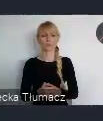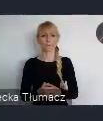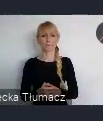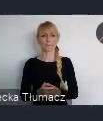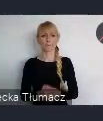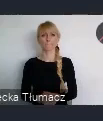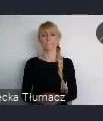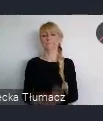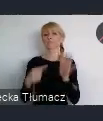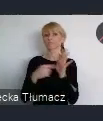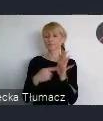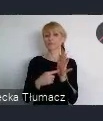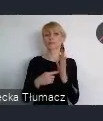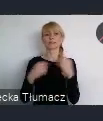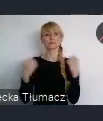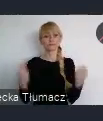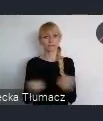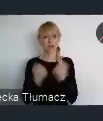Staranie się o Europejską Stolice Kultury.